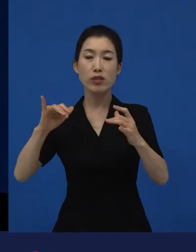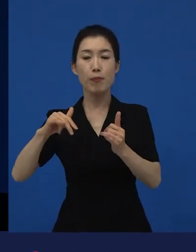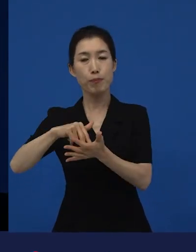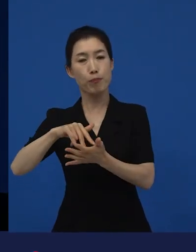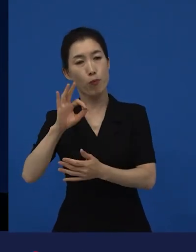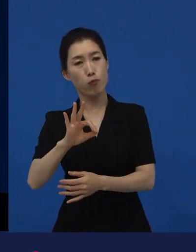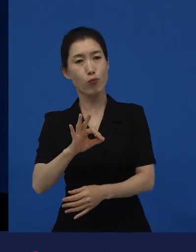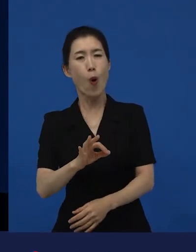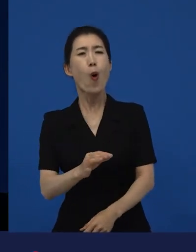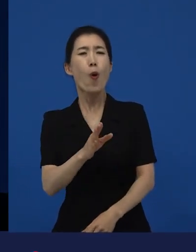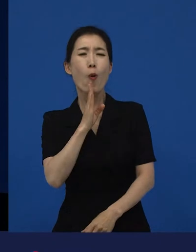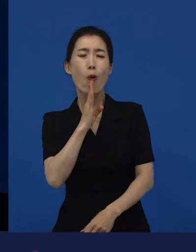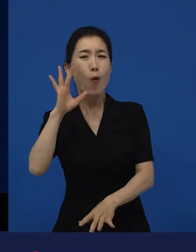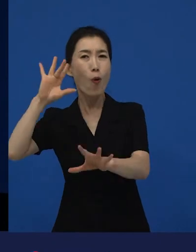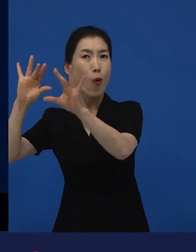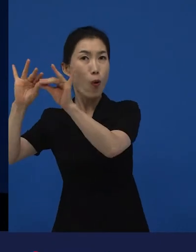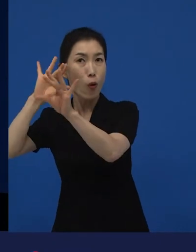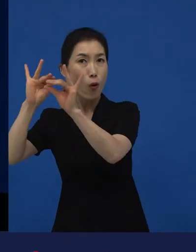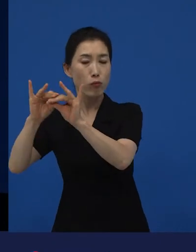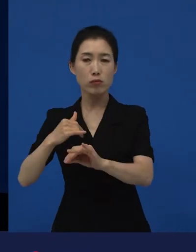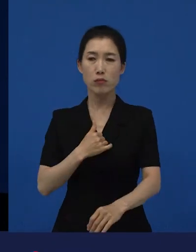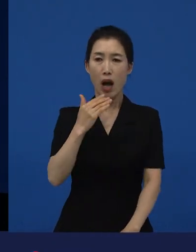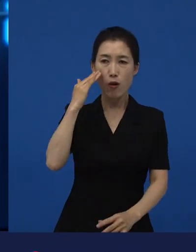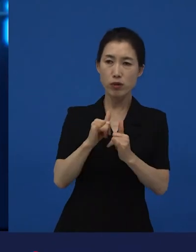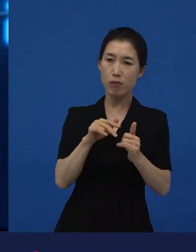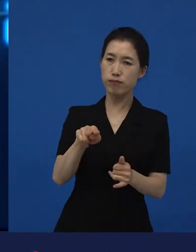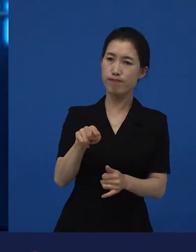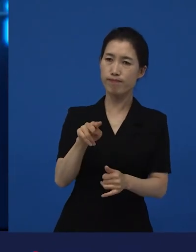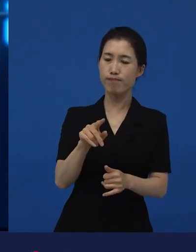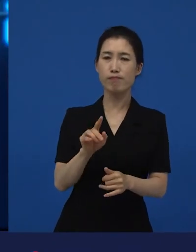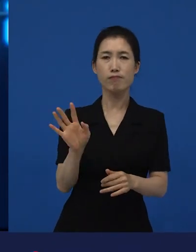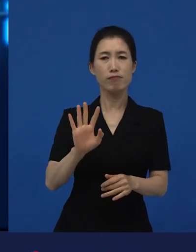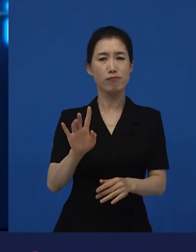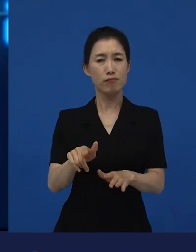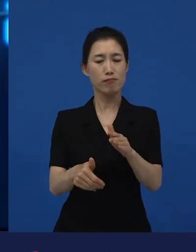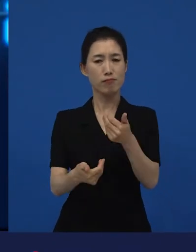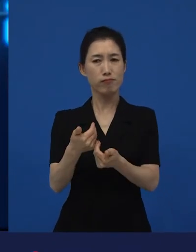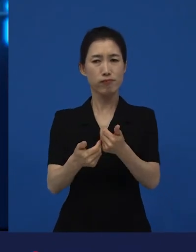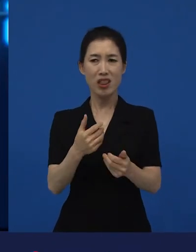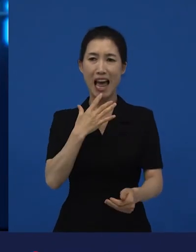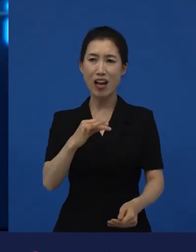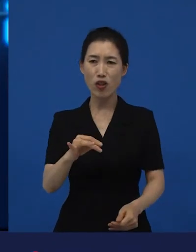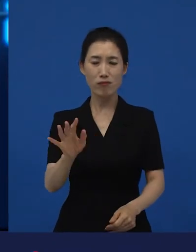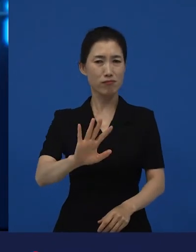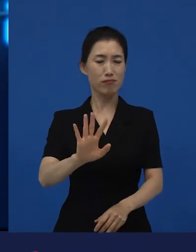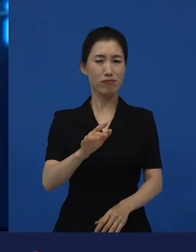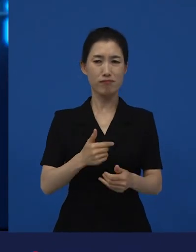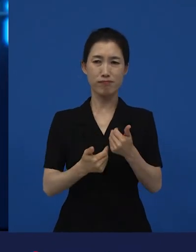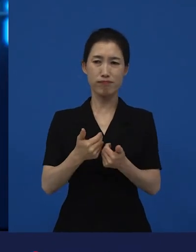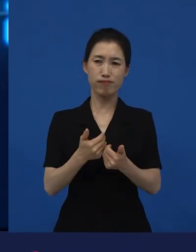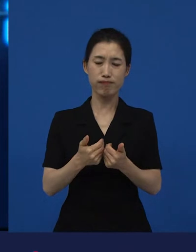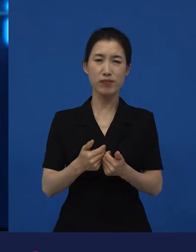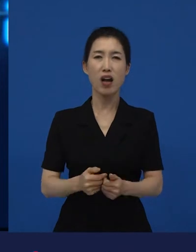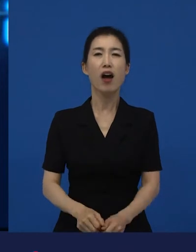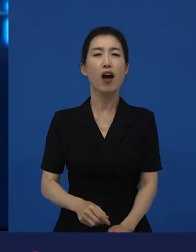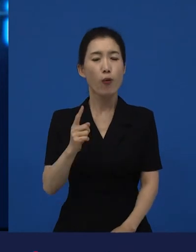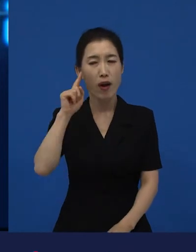우리나라 사람들이 봤을 때는 이건 좀 당연하지 않는데? 그래? 이게 어떻게 당연하지? 그렇게 생각할 수도 있겠구나.